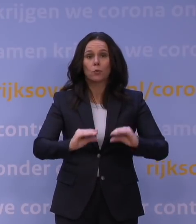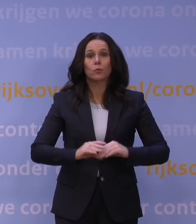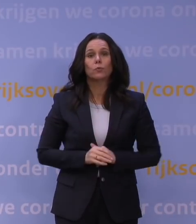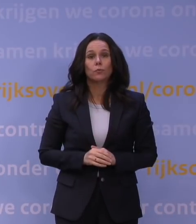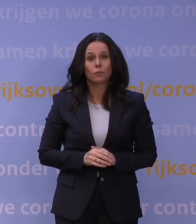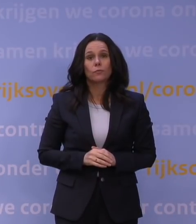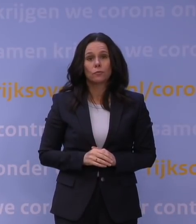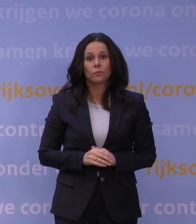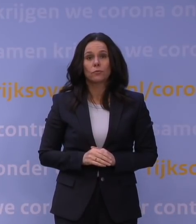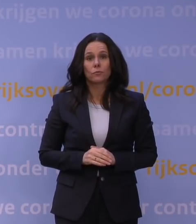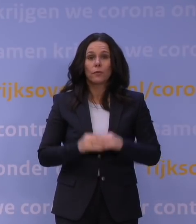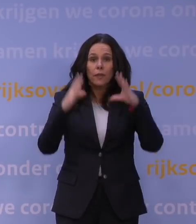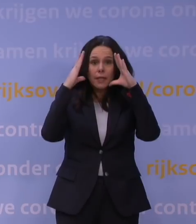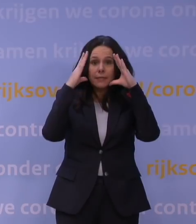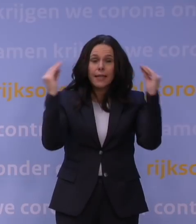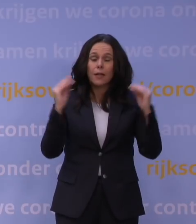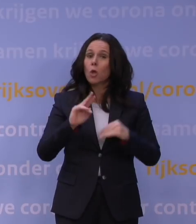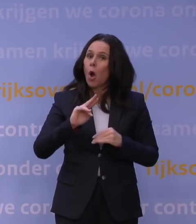Nederland gaat nog een keer op slot.